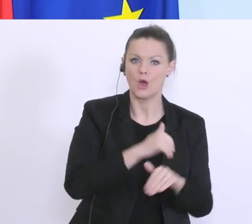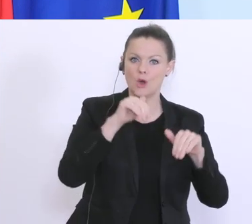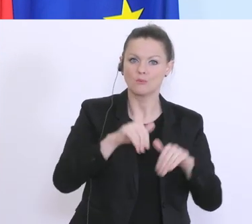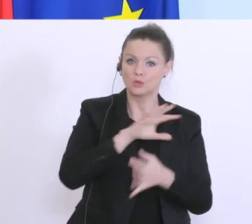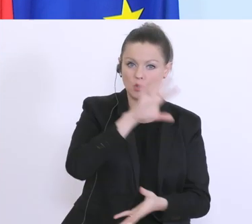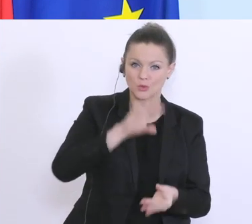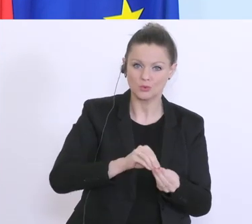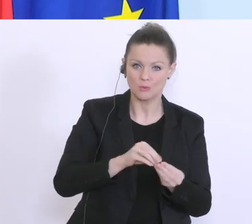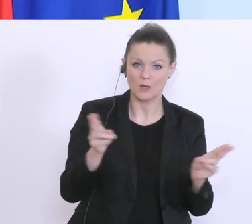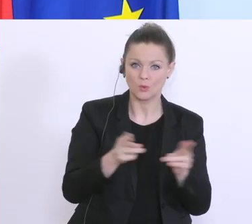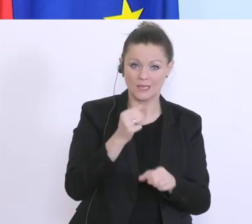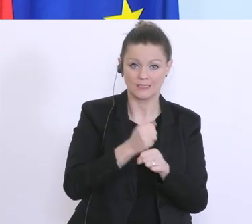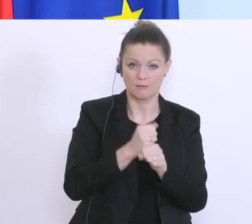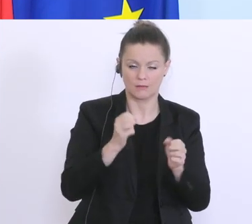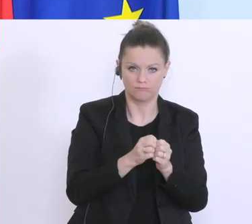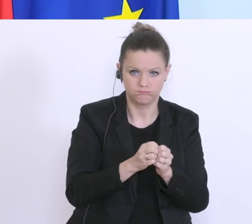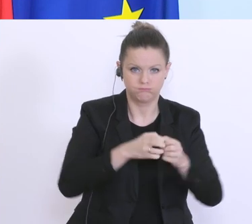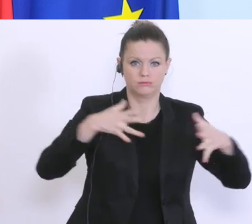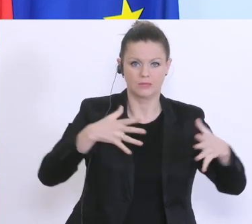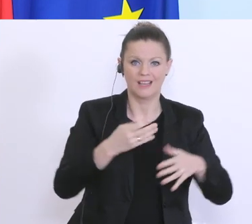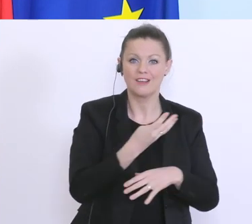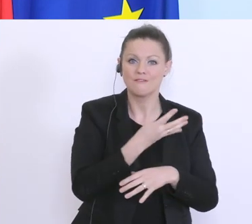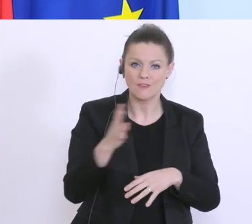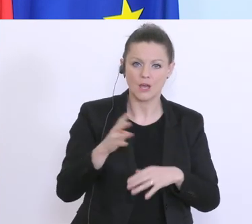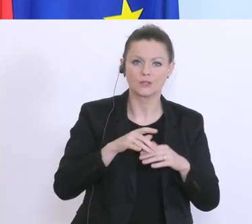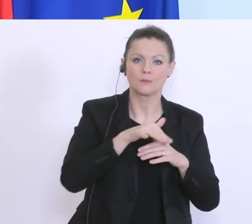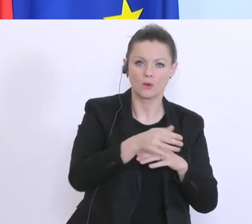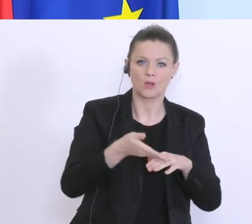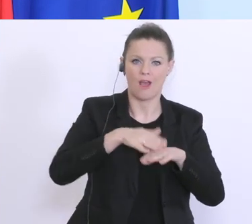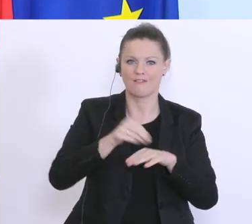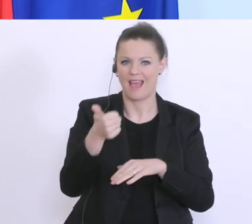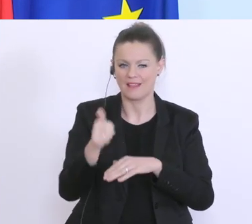Kurzarbeit aufstocken, das tun wir hiermit von 400 auf 1 Milliarde Euro, und aber andererseits